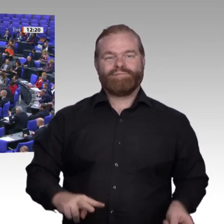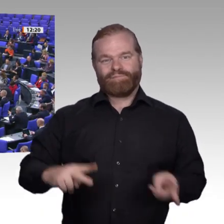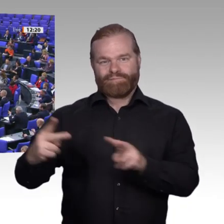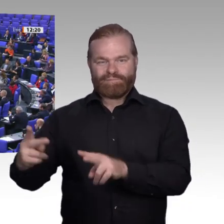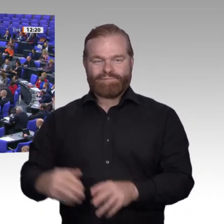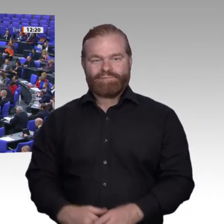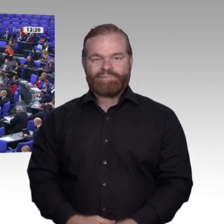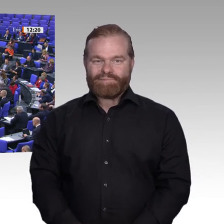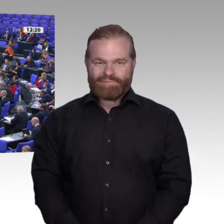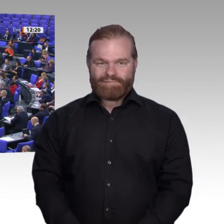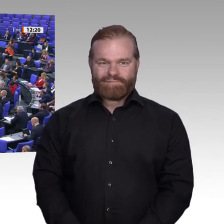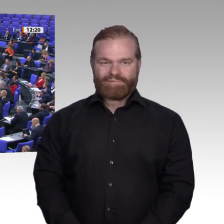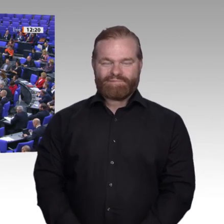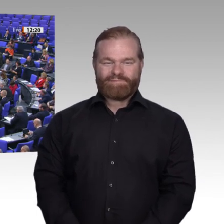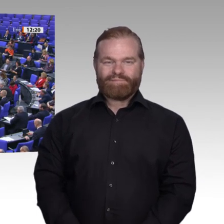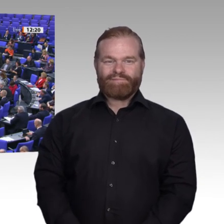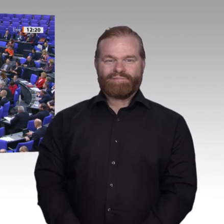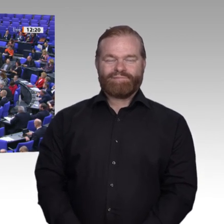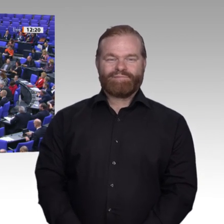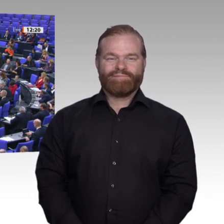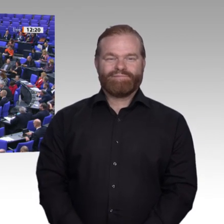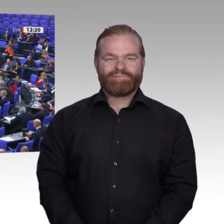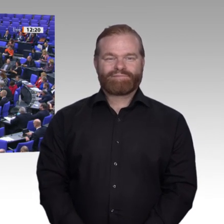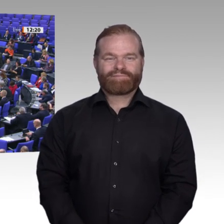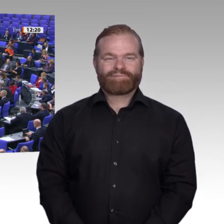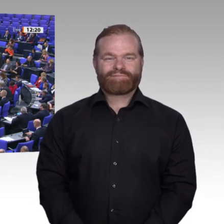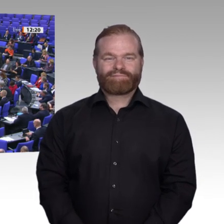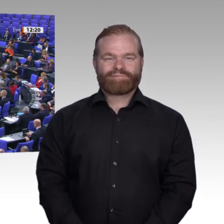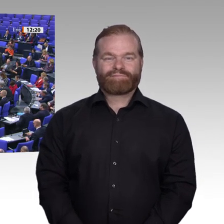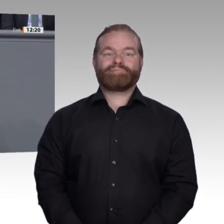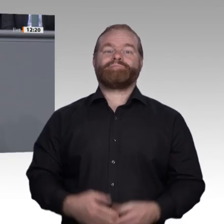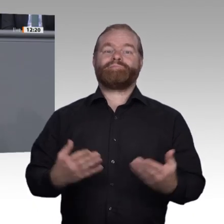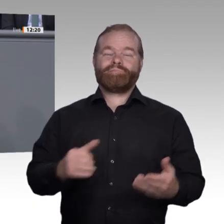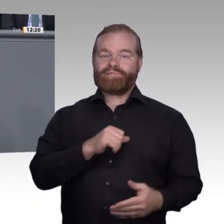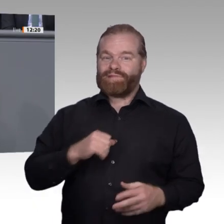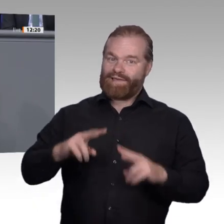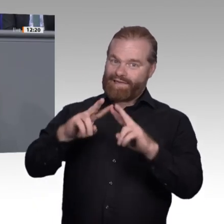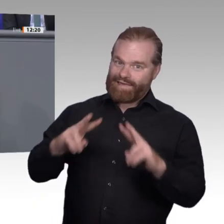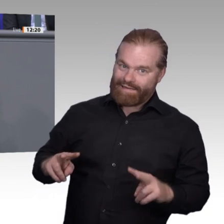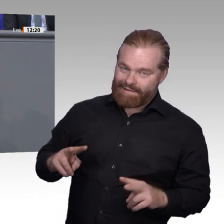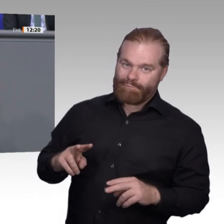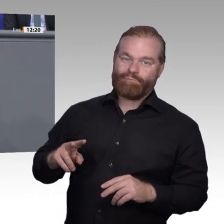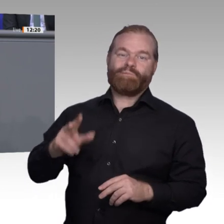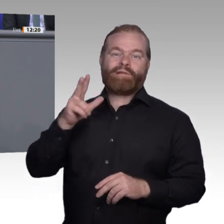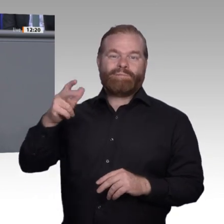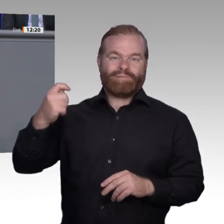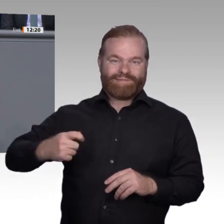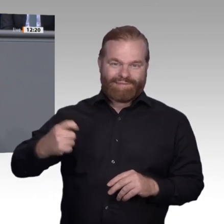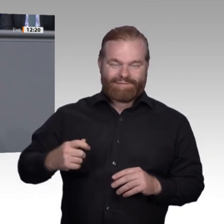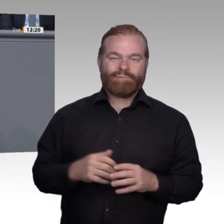Sehr geehrter Herr Präsident! Liebe Kolleginnen und Kollegen! Mein Mitarbeiter hat neulich seinen Urlaub auf einem Bauernhof in Schweden verbracht.